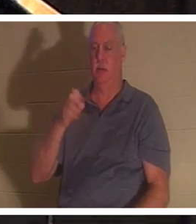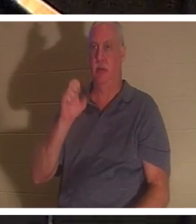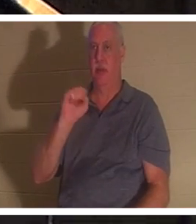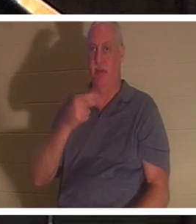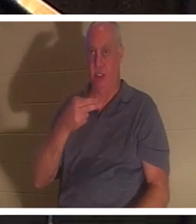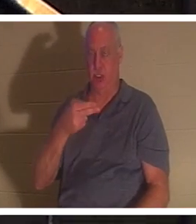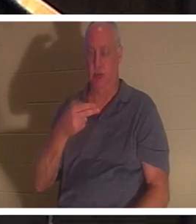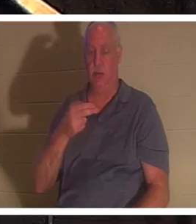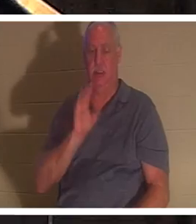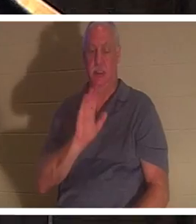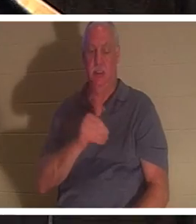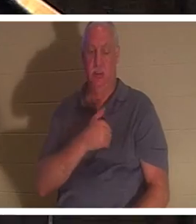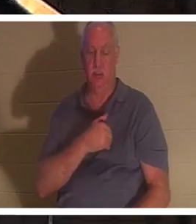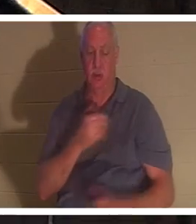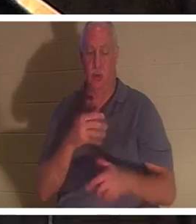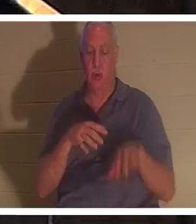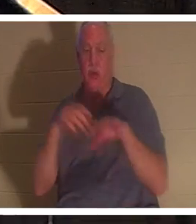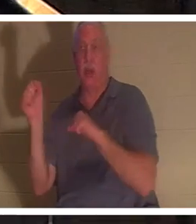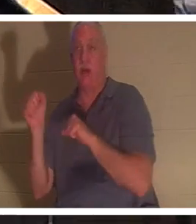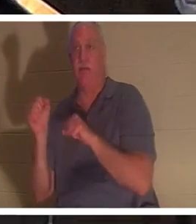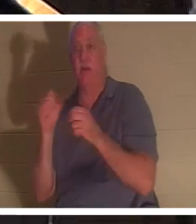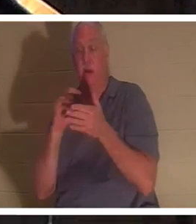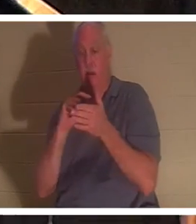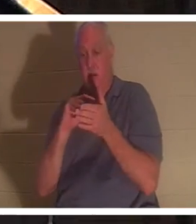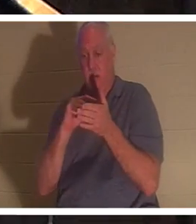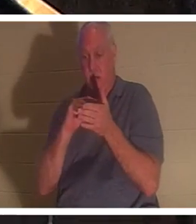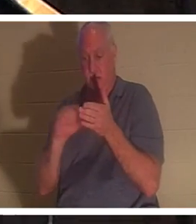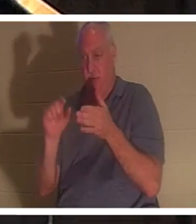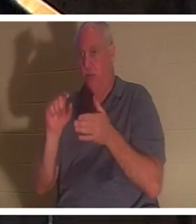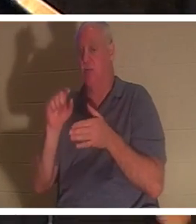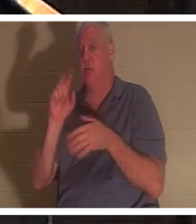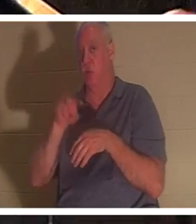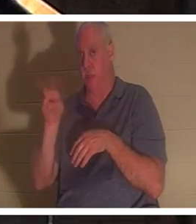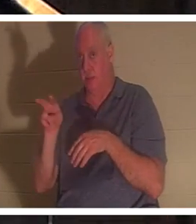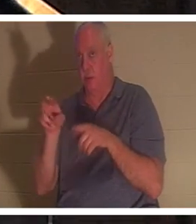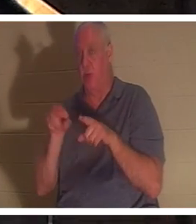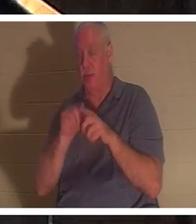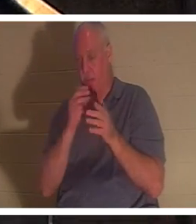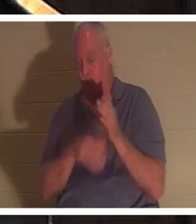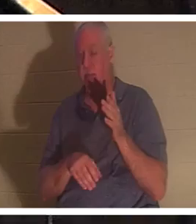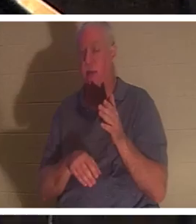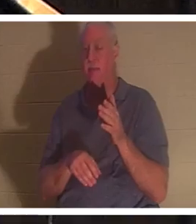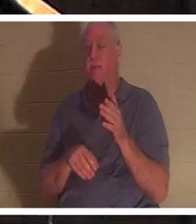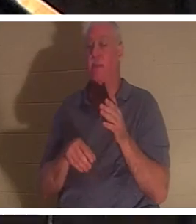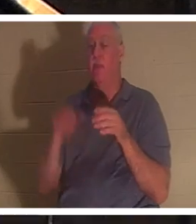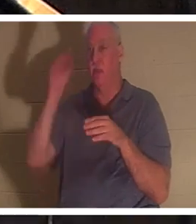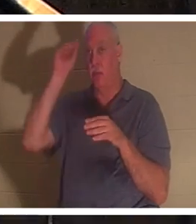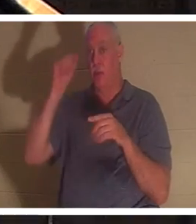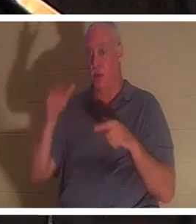同一段经文的第22节中，在以利亚为他祈祷之后，我们得知，